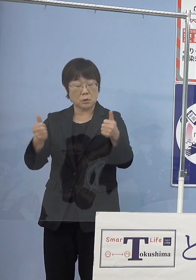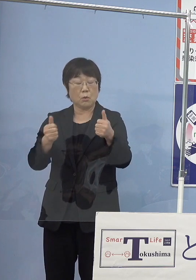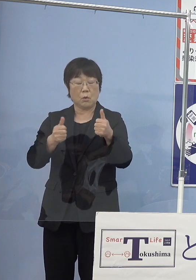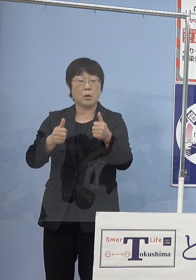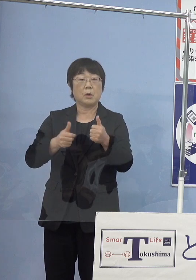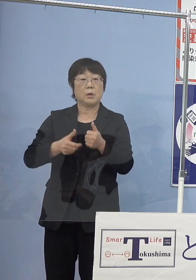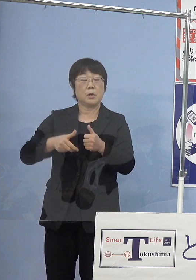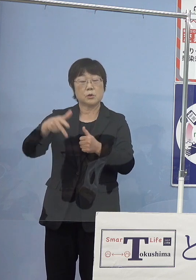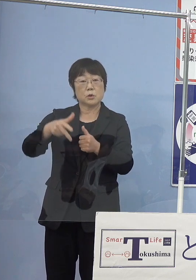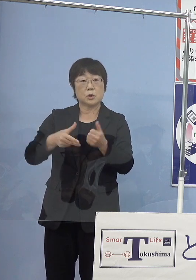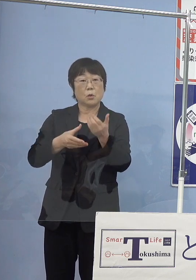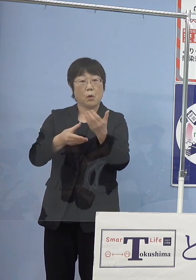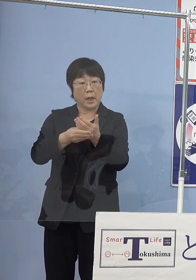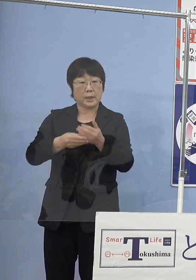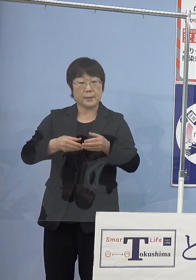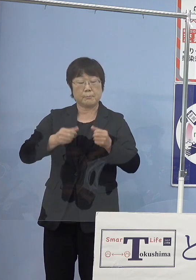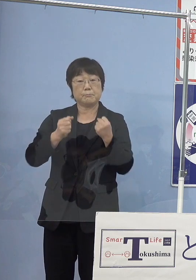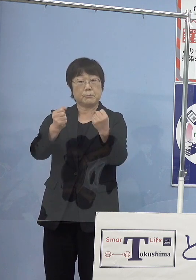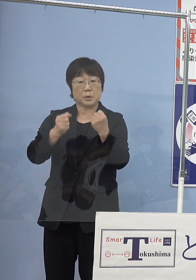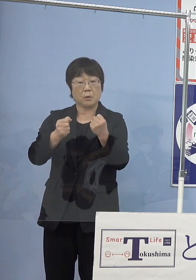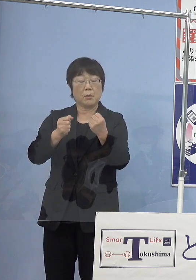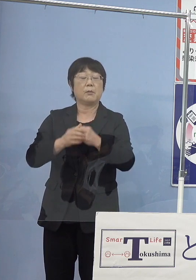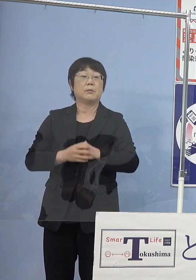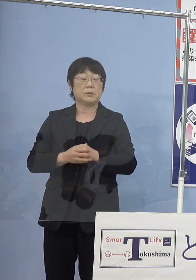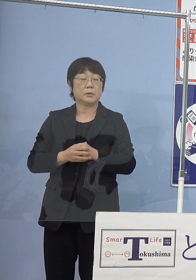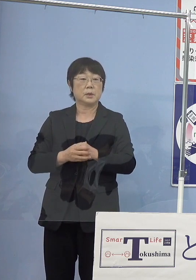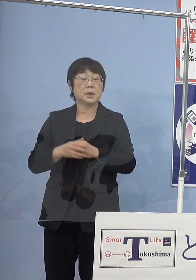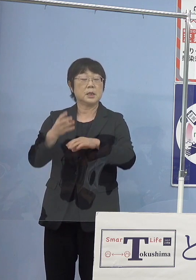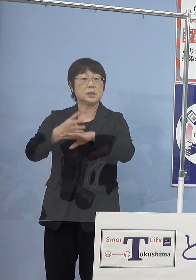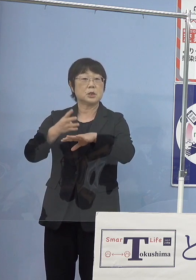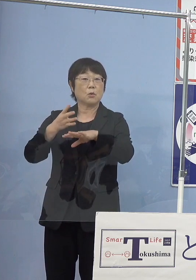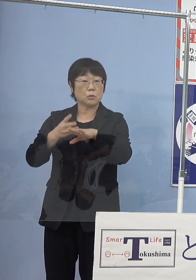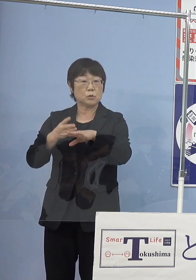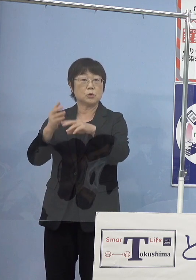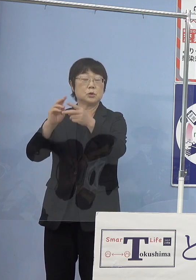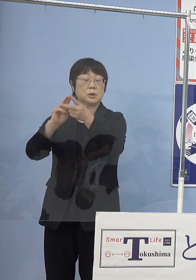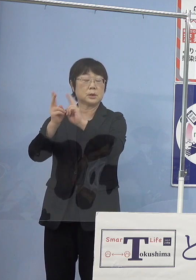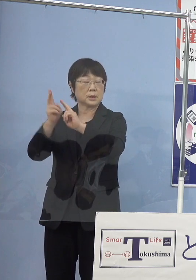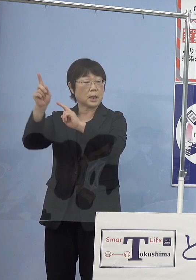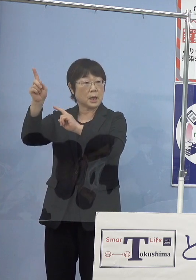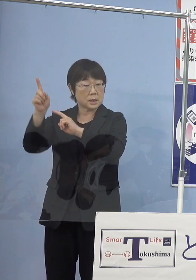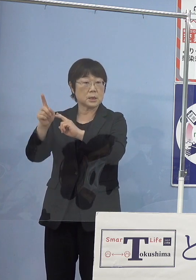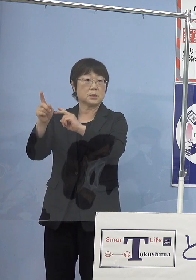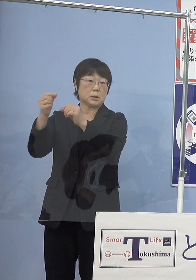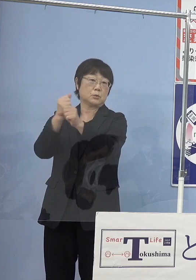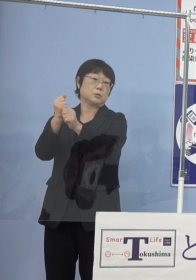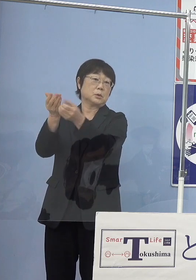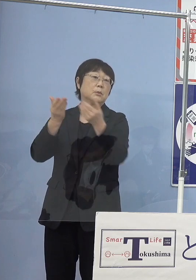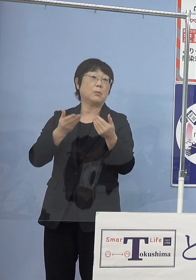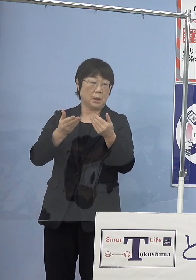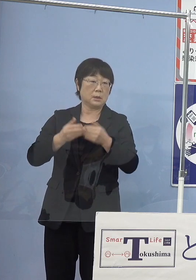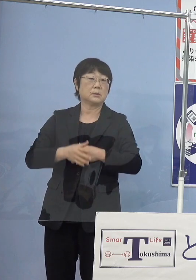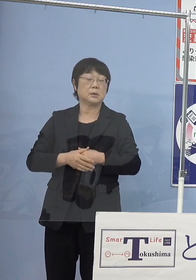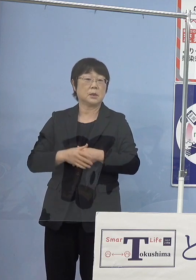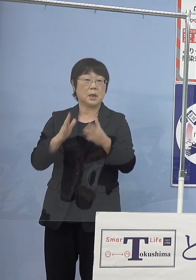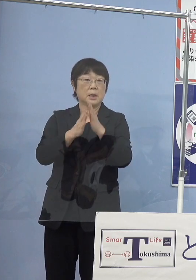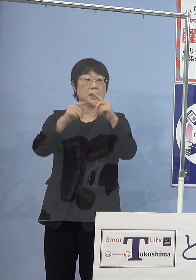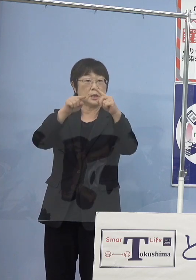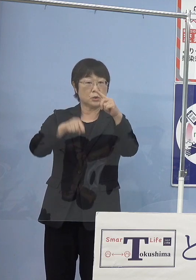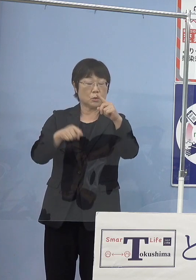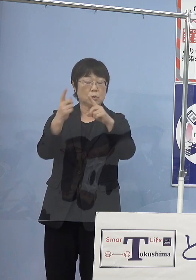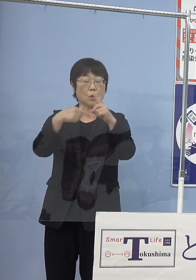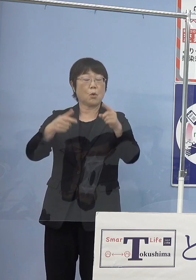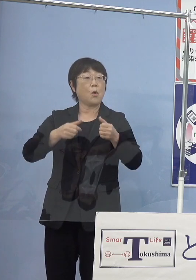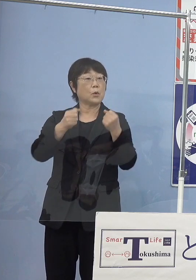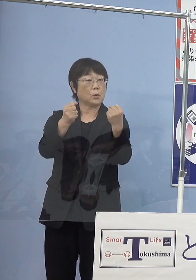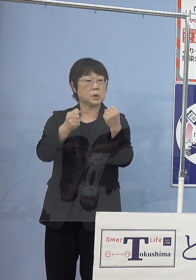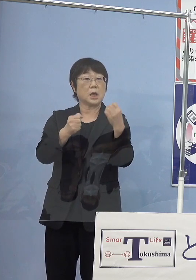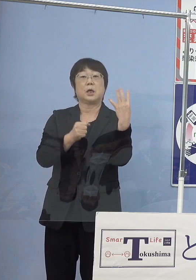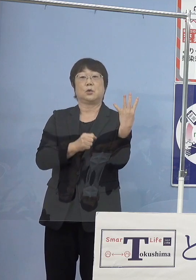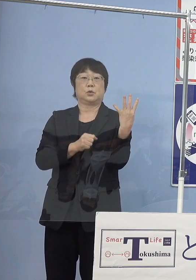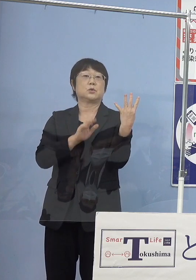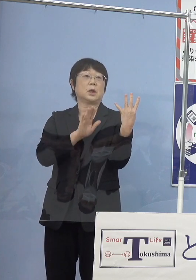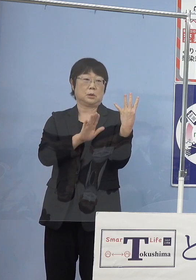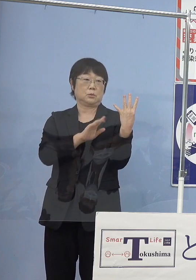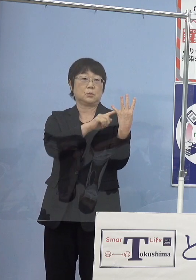四国大陽日酸の皆さん方にお願いして作った あるいは県庁の公用車6台ありますけれど